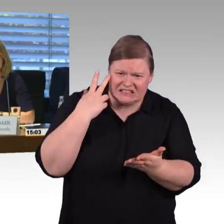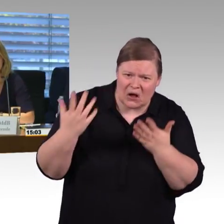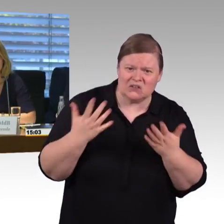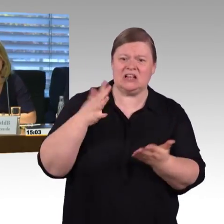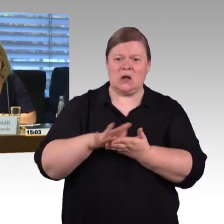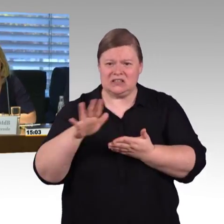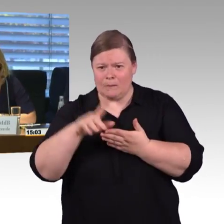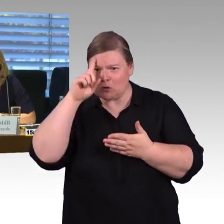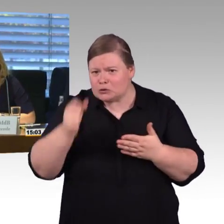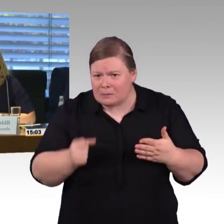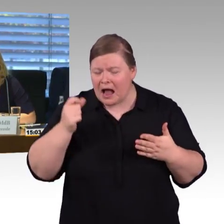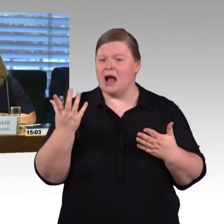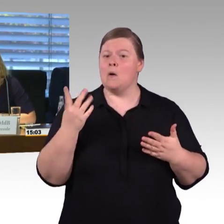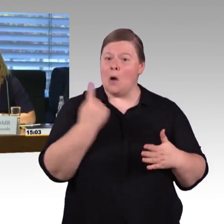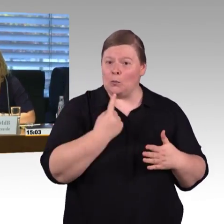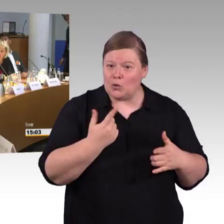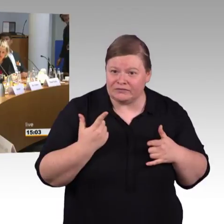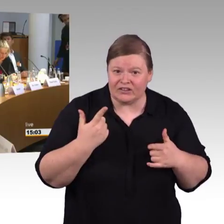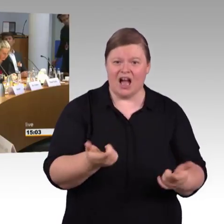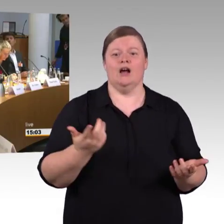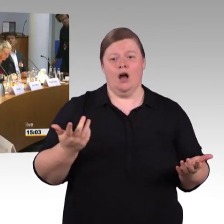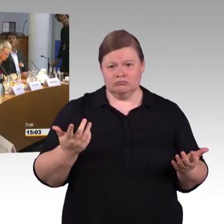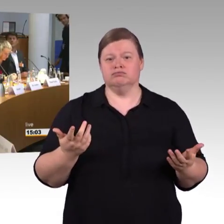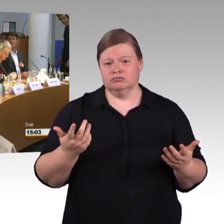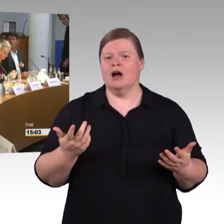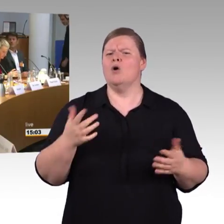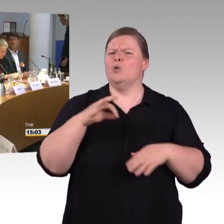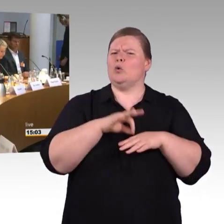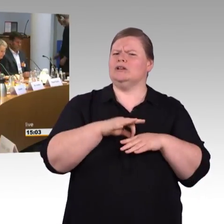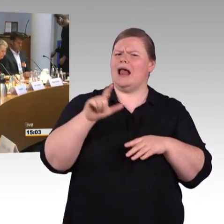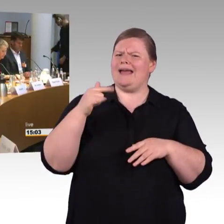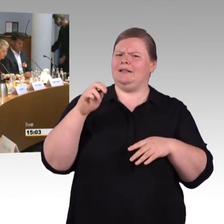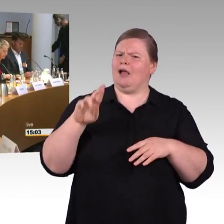Aber erst mal Herr Dr. Leidner bitte. (Rednerwechsel) Danke, es liegt nah, dass man sich bei